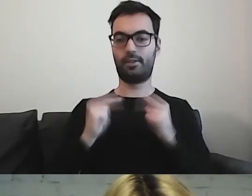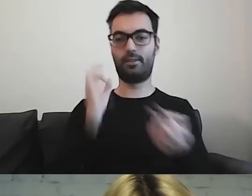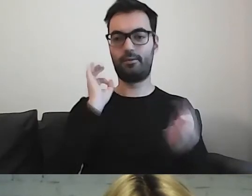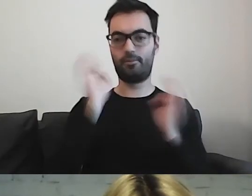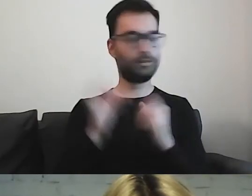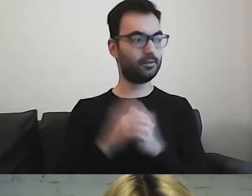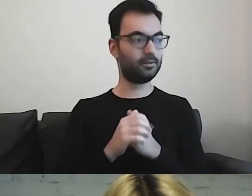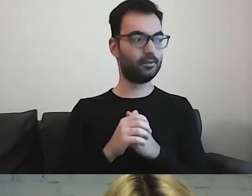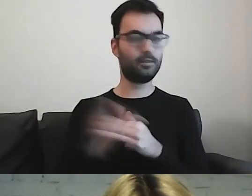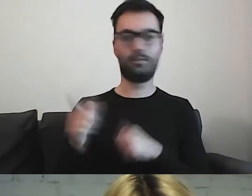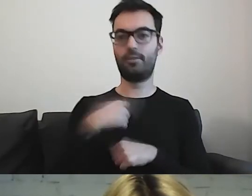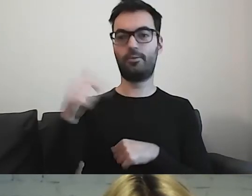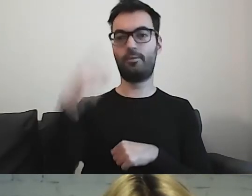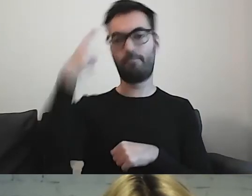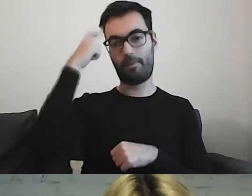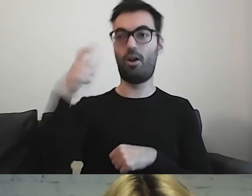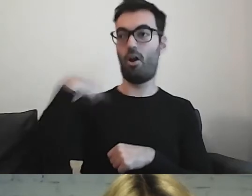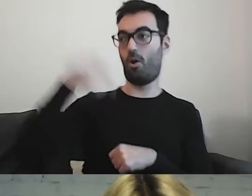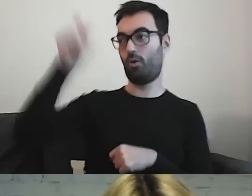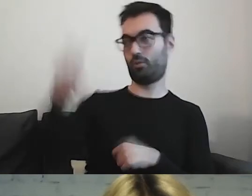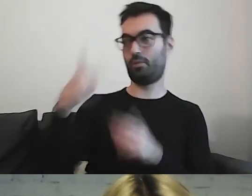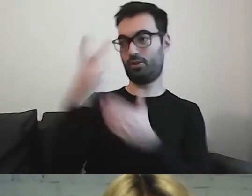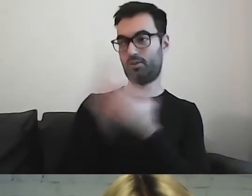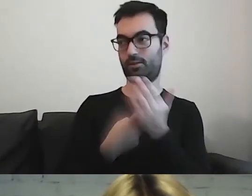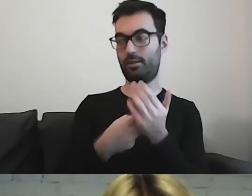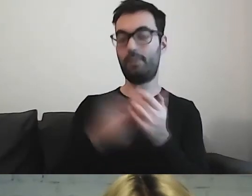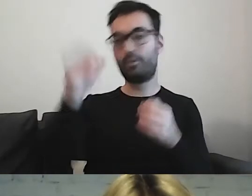musimy pamiętać, że on może nie znać tego tematu.